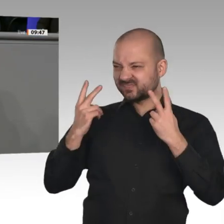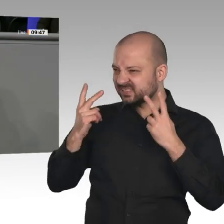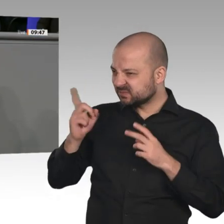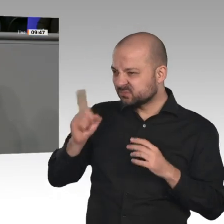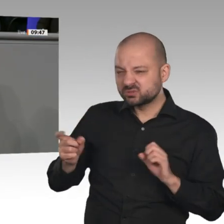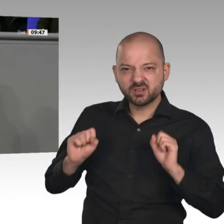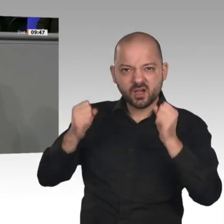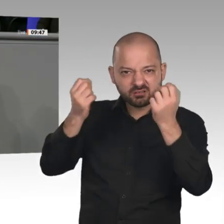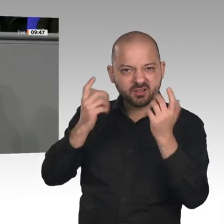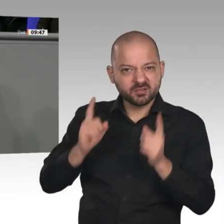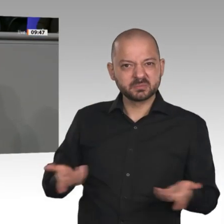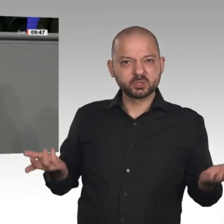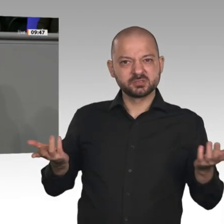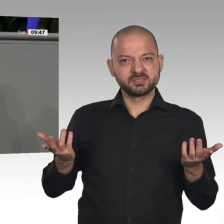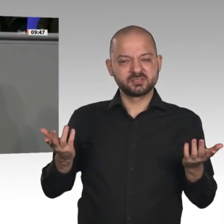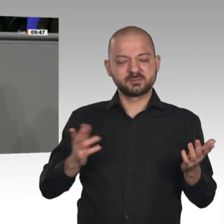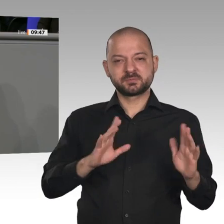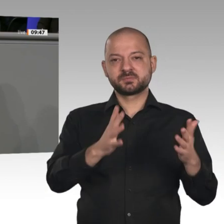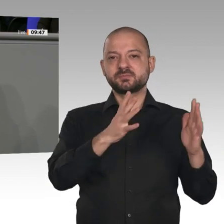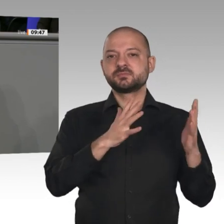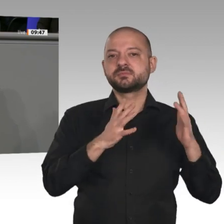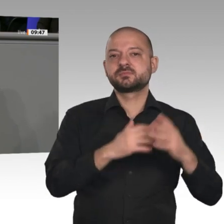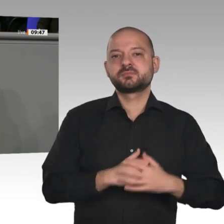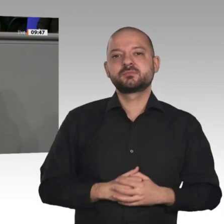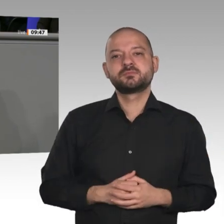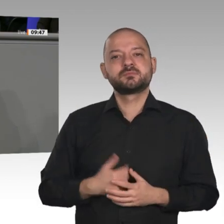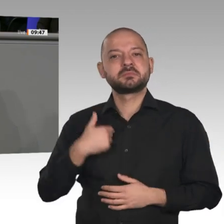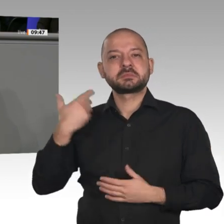Infrastruktur in diesem Land gewährleisten. Ich sage Ihnen, Herr Minister: In dieser